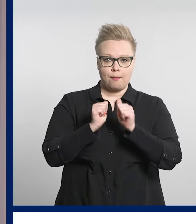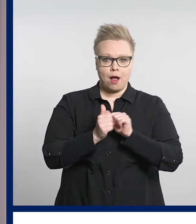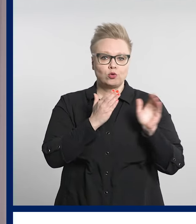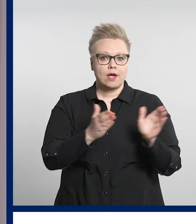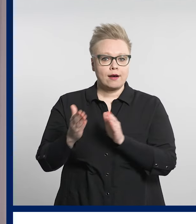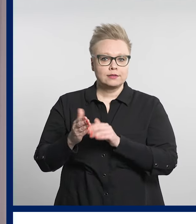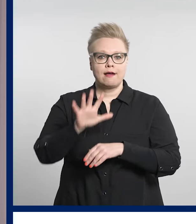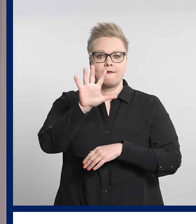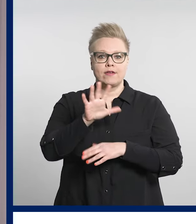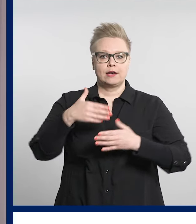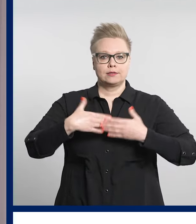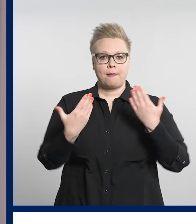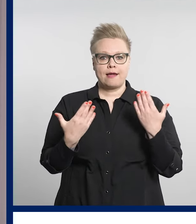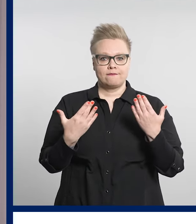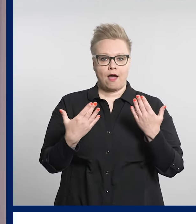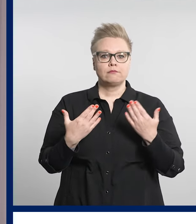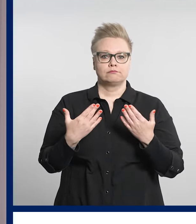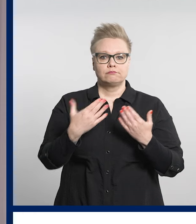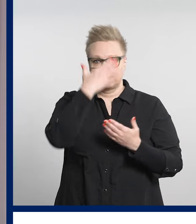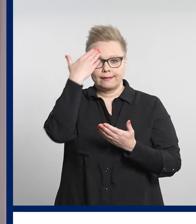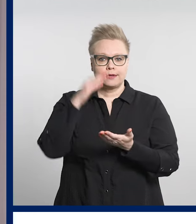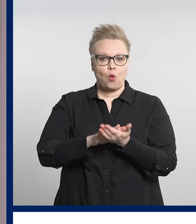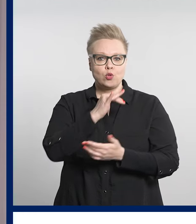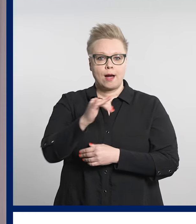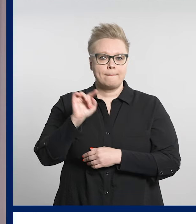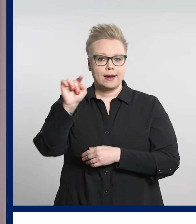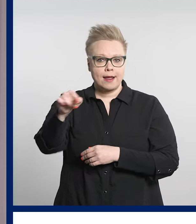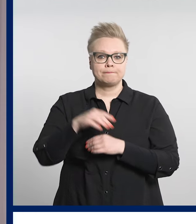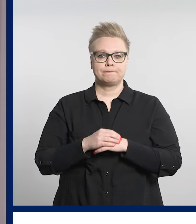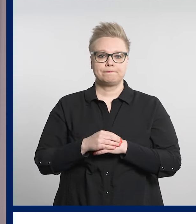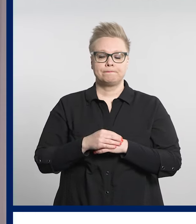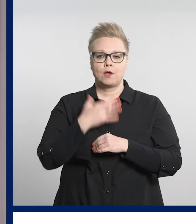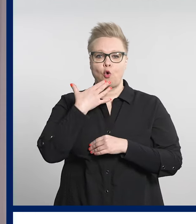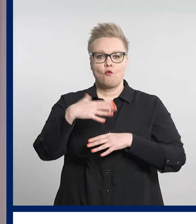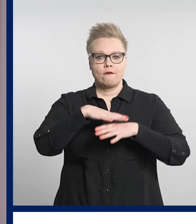5. kesäkuuta Tampereella. Hyvinvointialueen vammaispalvelut